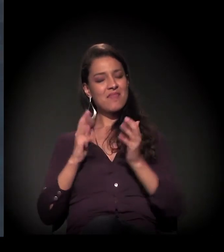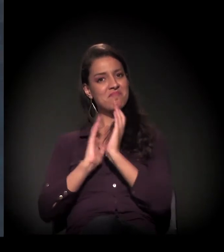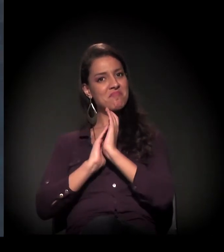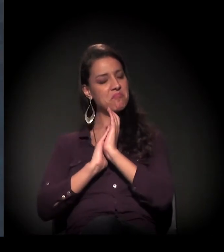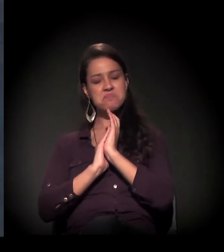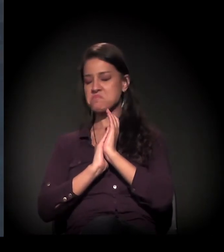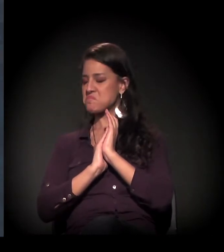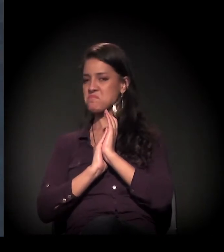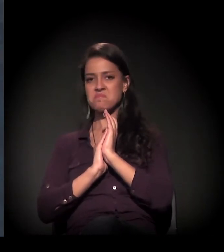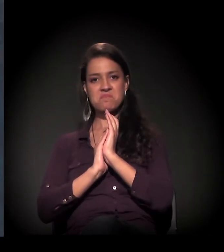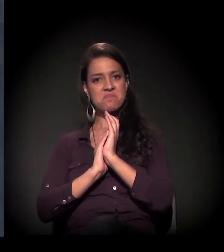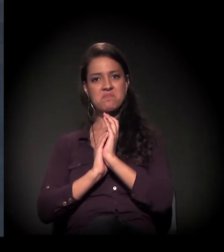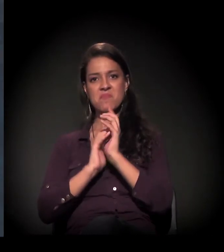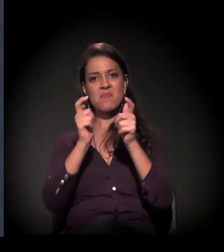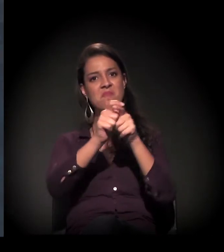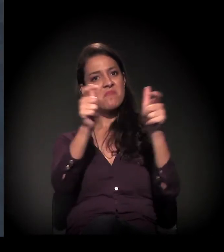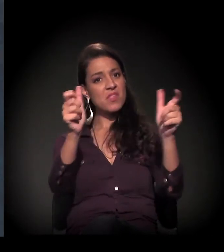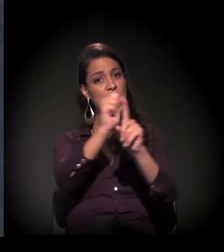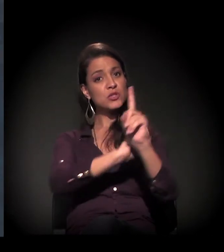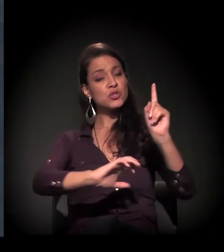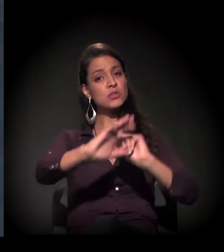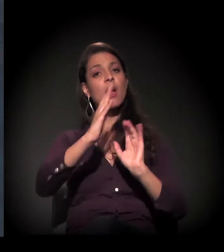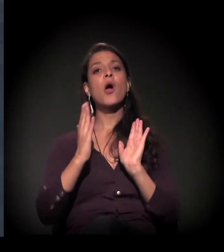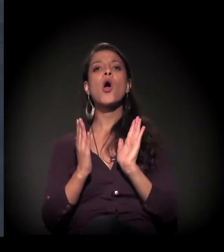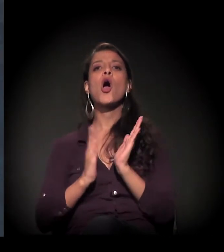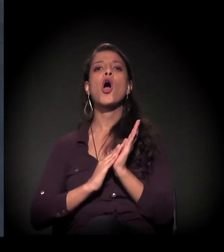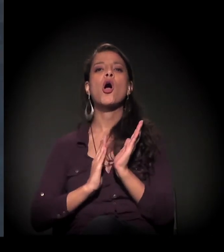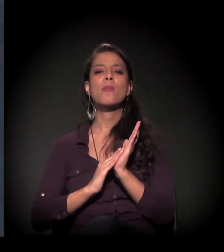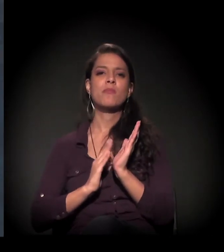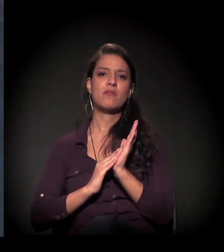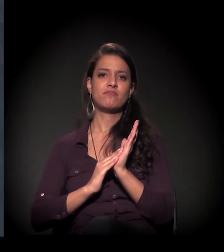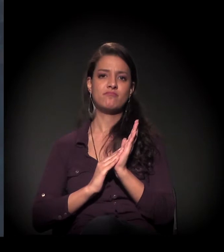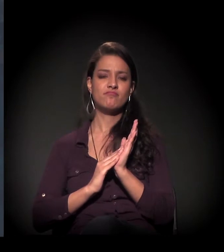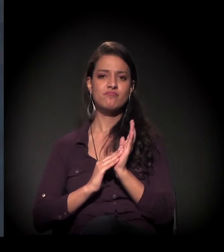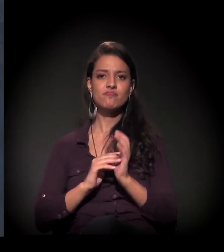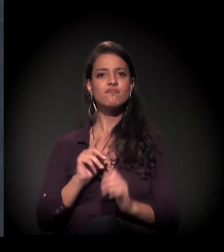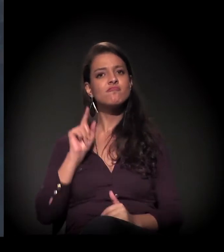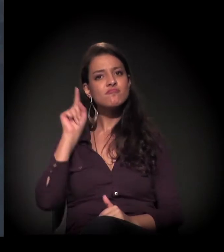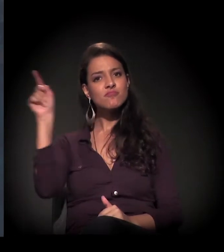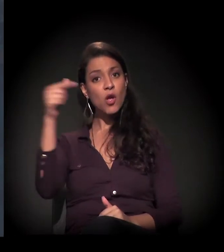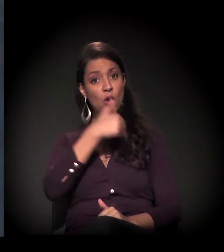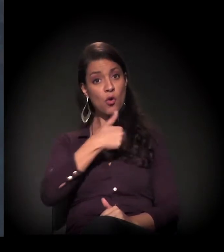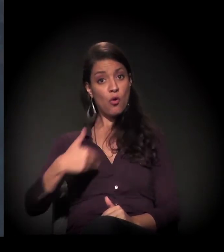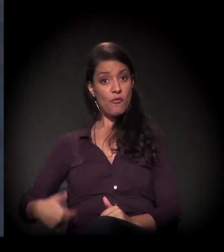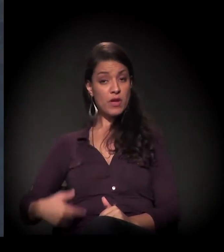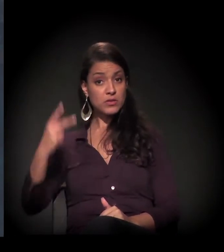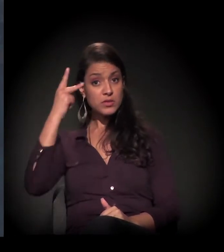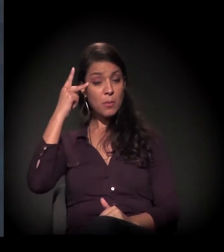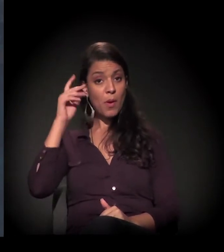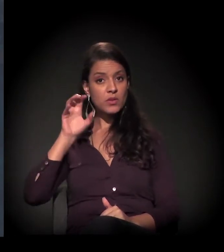Uma boa parte da sociedade nos cobra... Como é que o Governo do Estado restaurou,